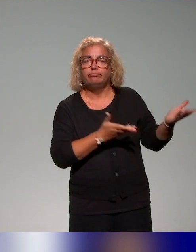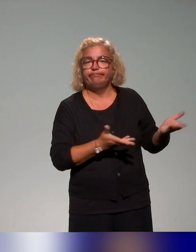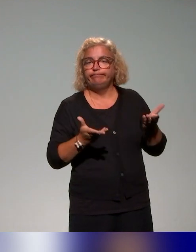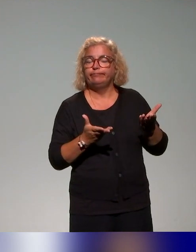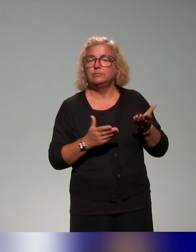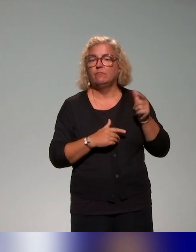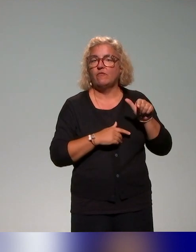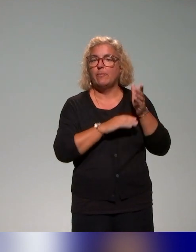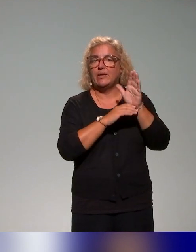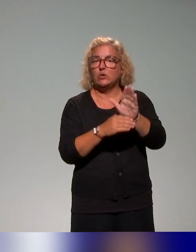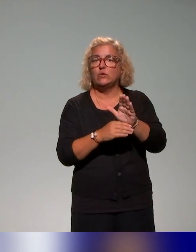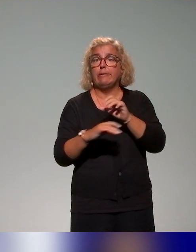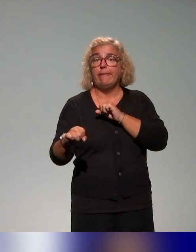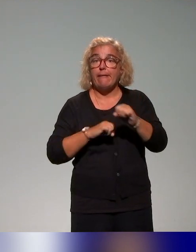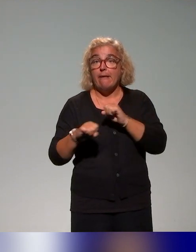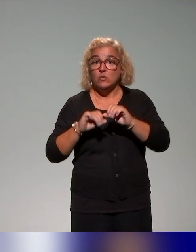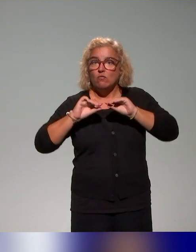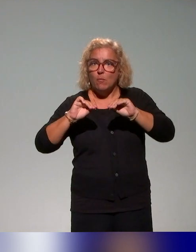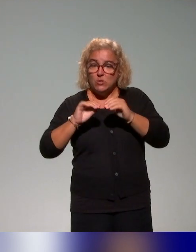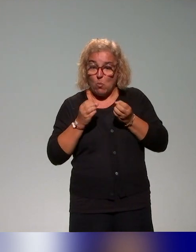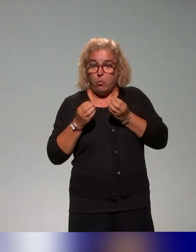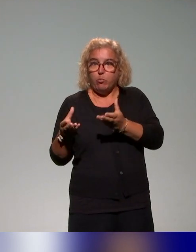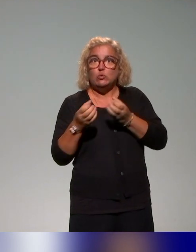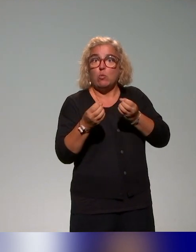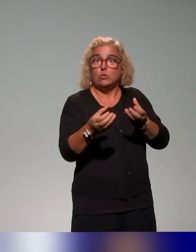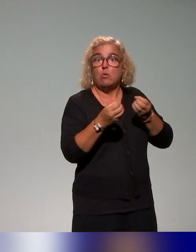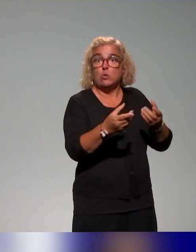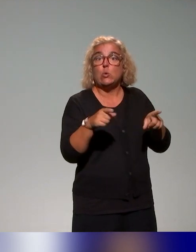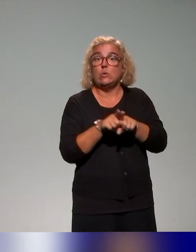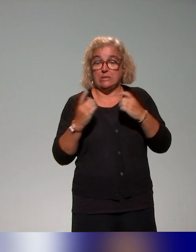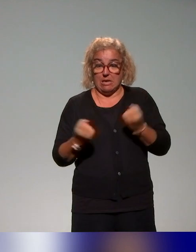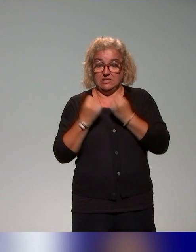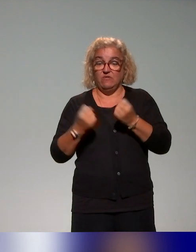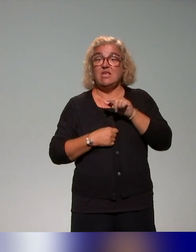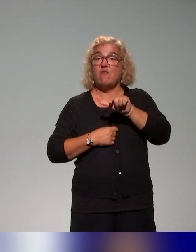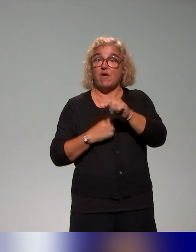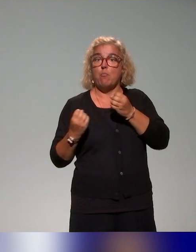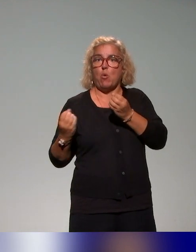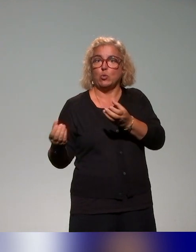dans les actions de formation qu'on propose et les activités qu'on va vous proposer, ce qui nous paraît important, c'est que le plan de